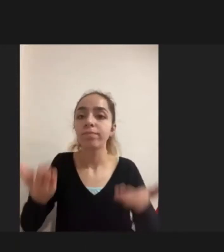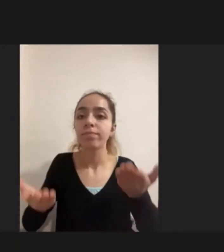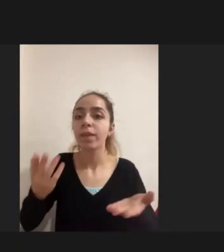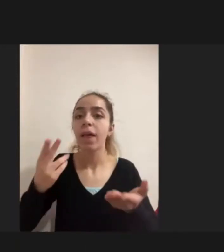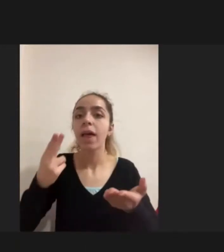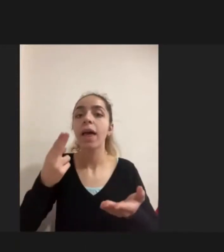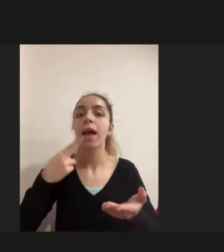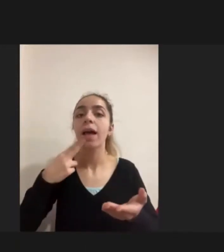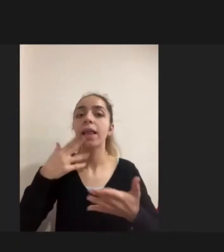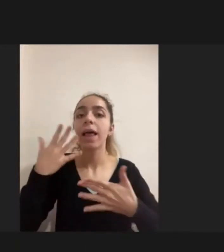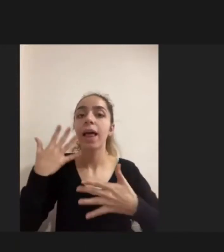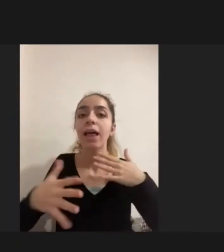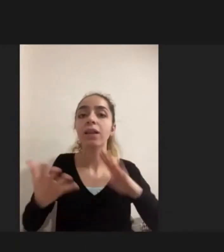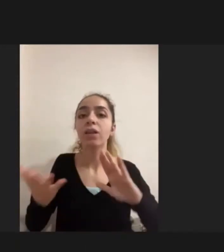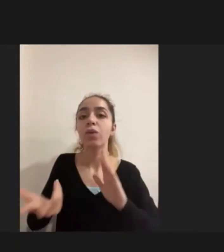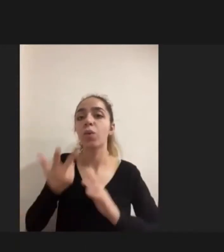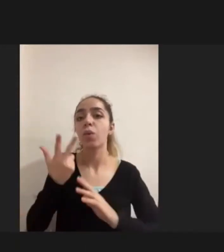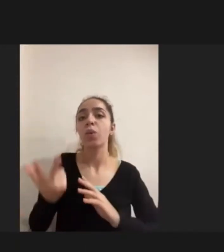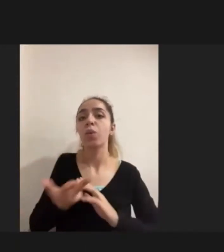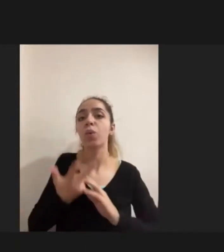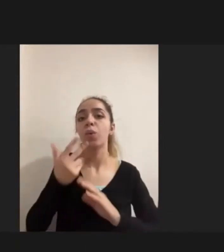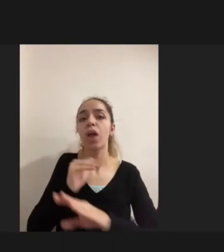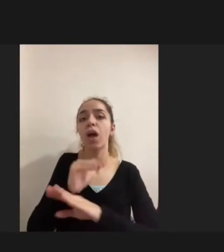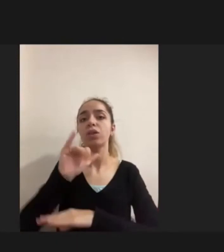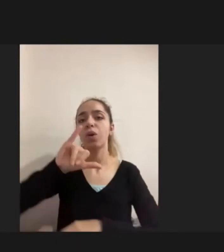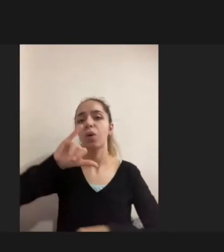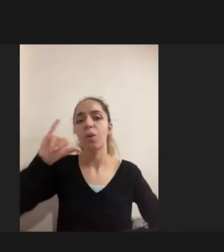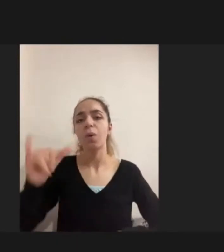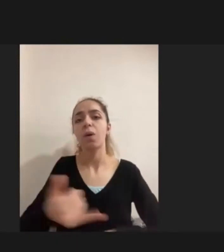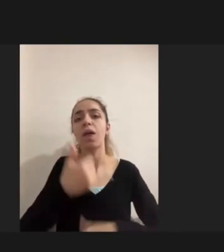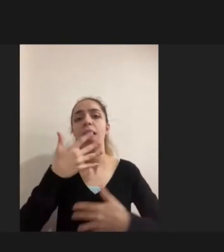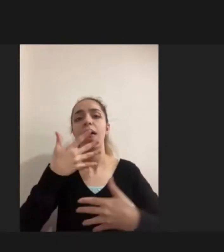Daha şiddetli engellilik deneyimi yaşadığını gördüm.